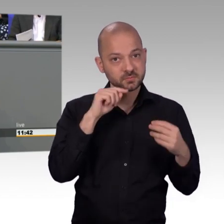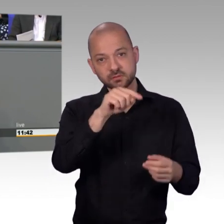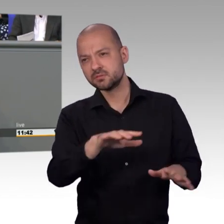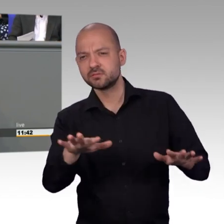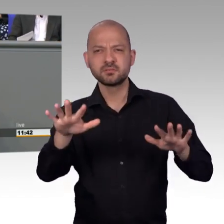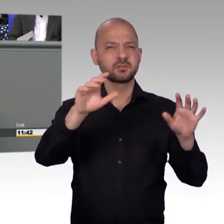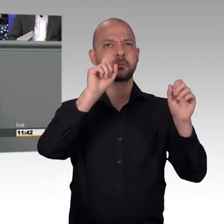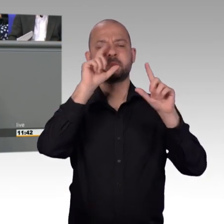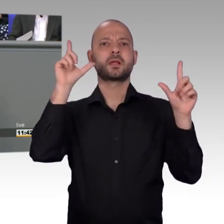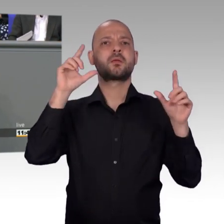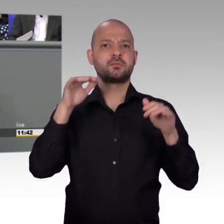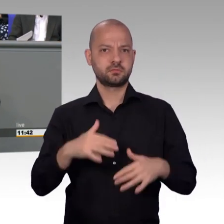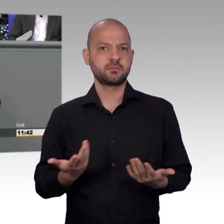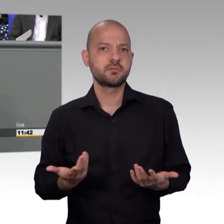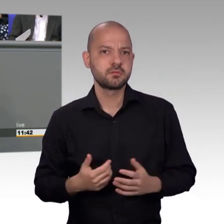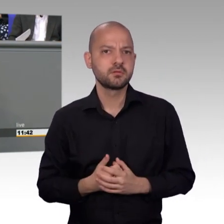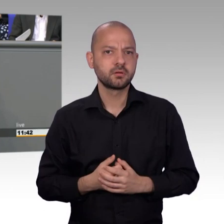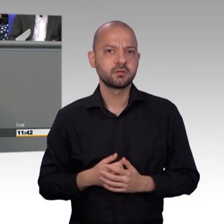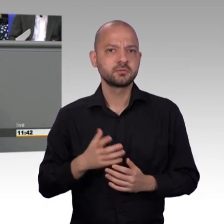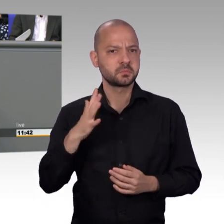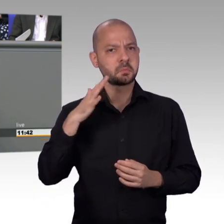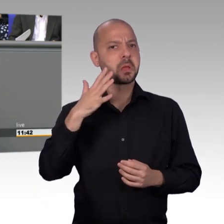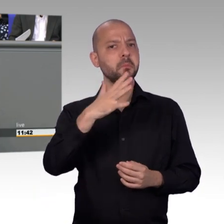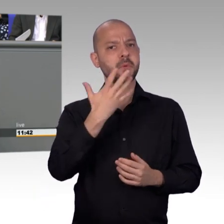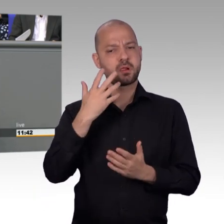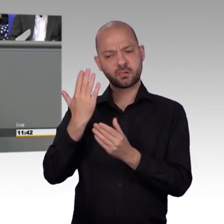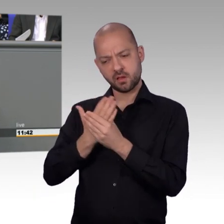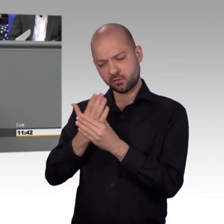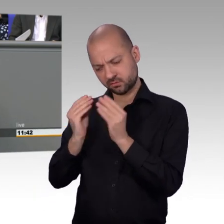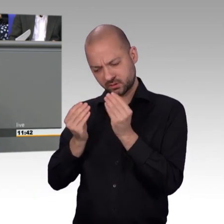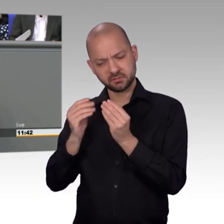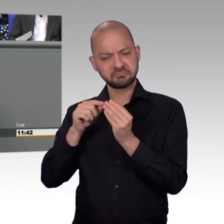an das Präsidium nach mehr Anerkennung, nach etwas mehr